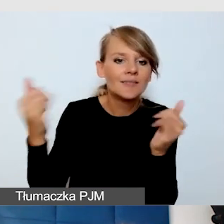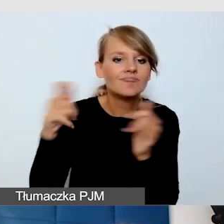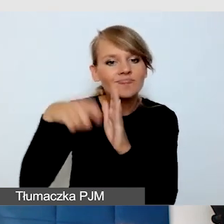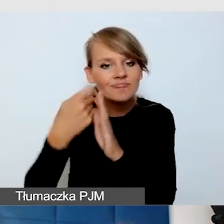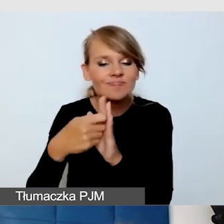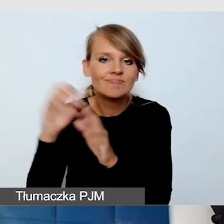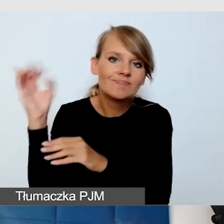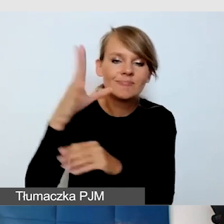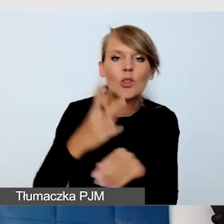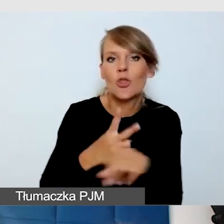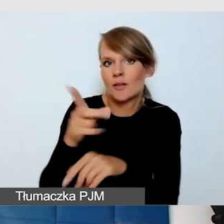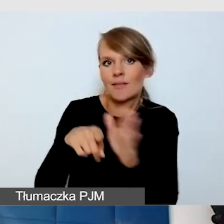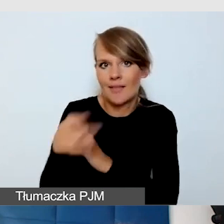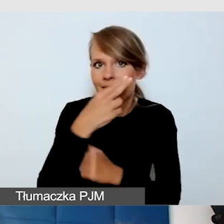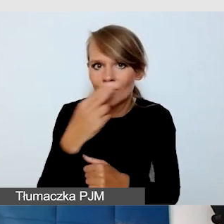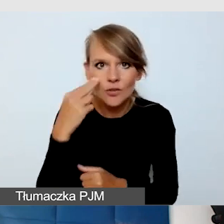dostępność wydarzeń